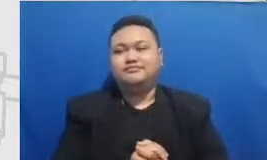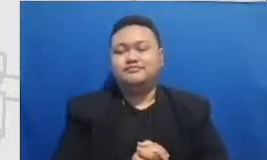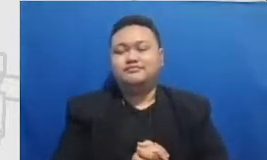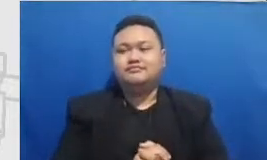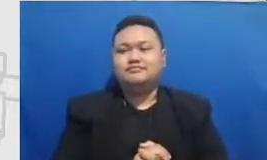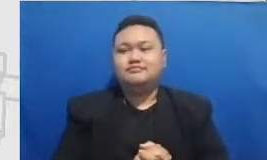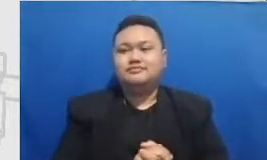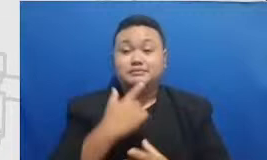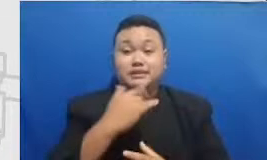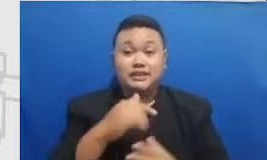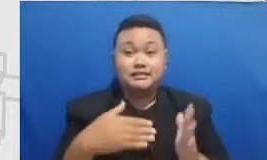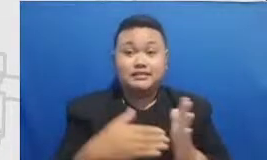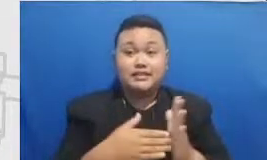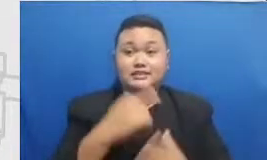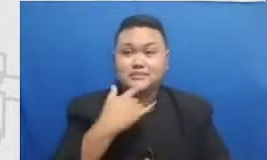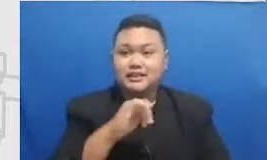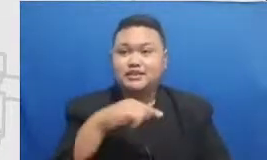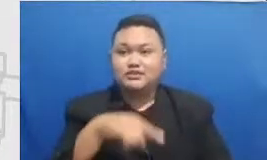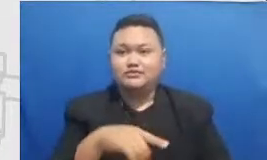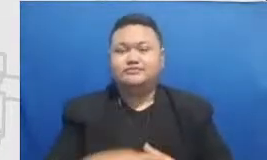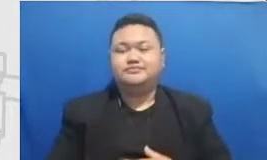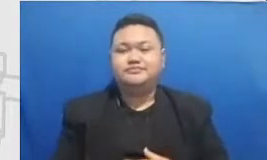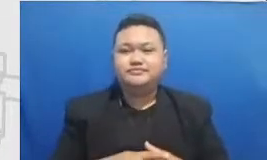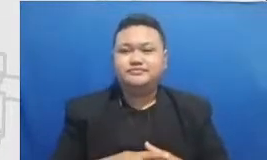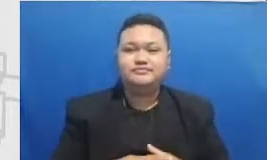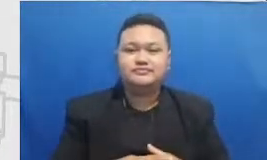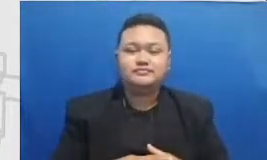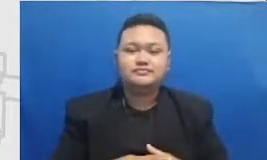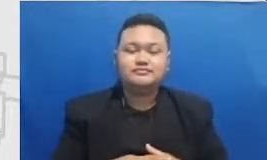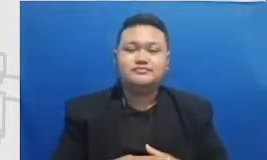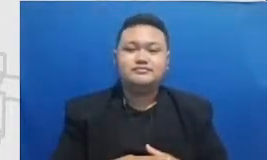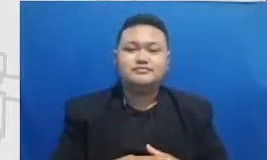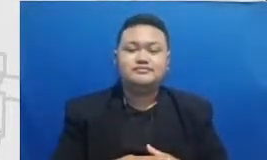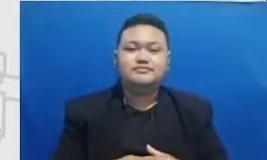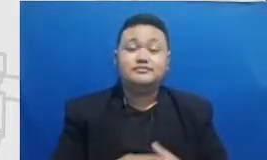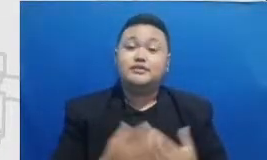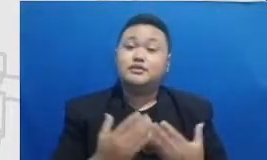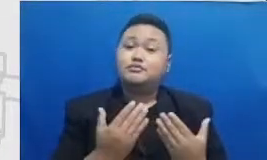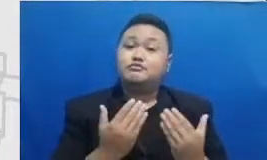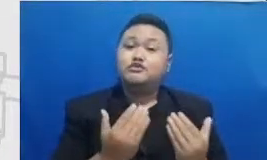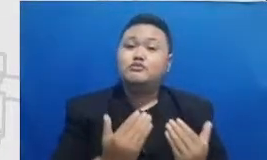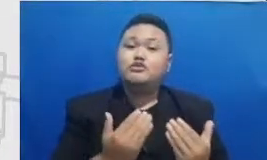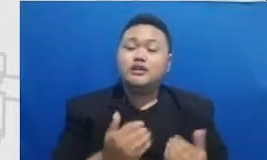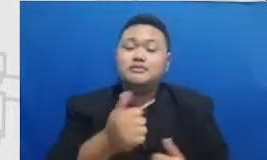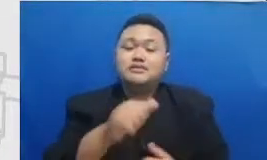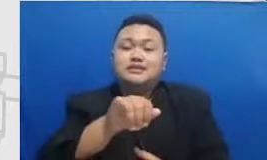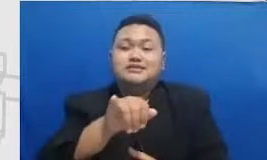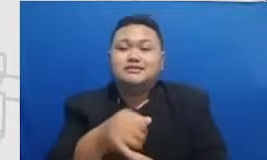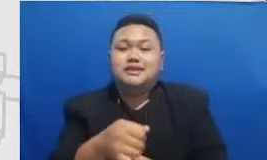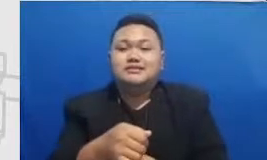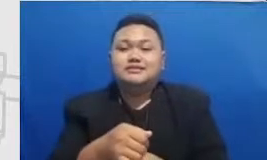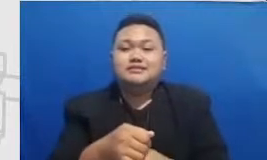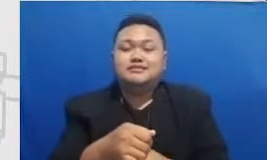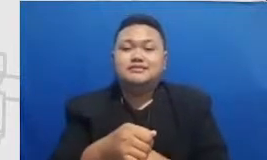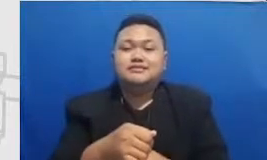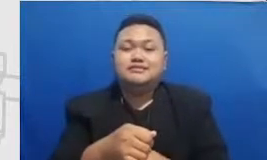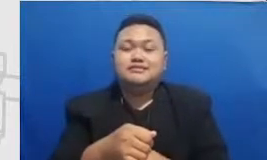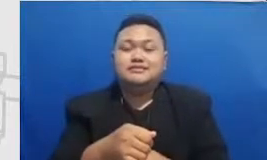mudah-mudahan bisa jadi bekal Bapak dan Ibu yang pertama matriks pengembangan